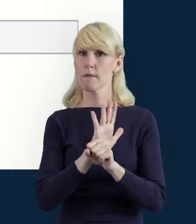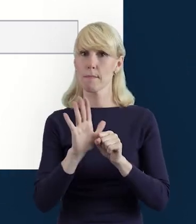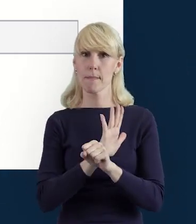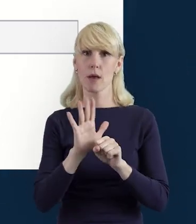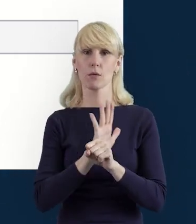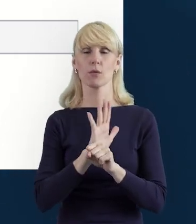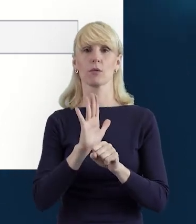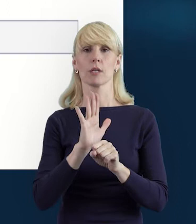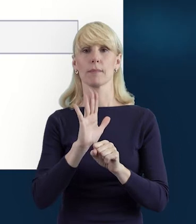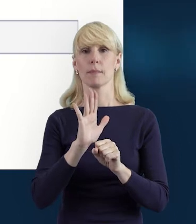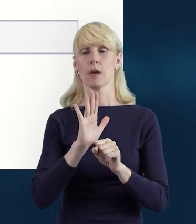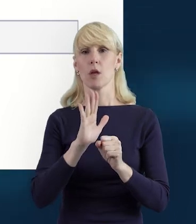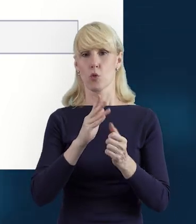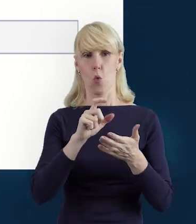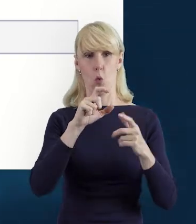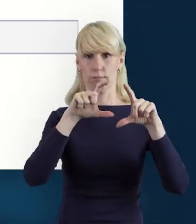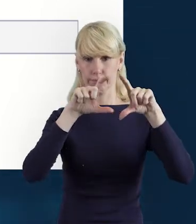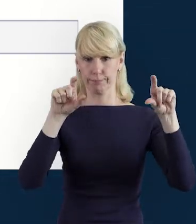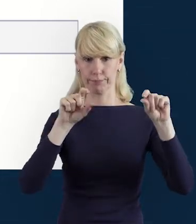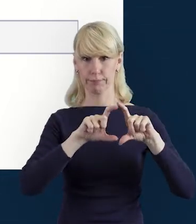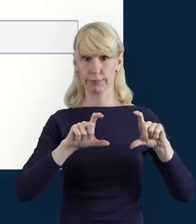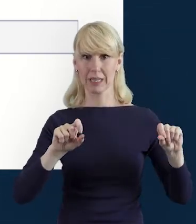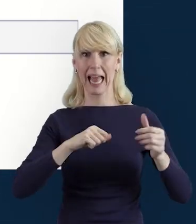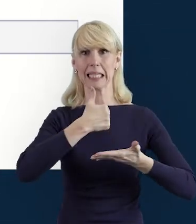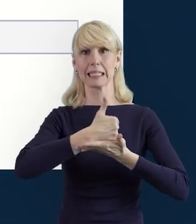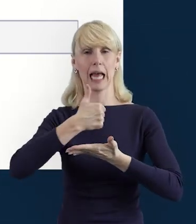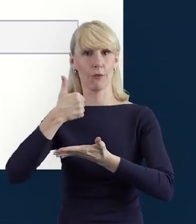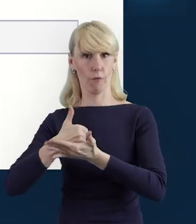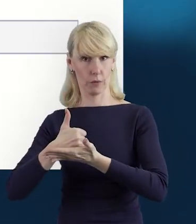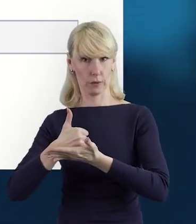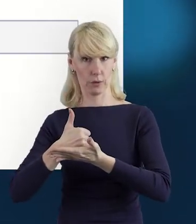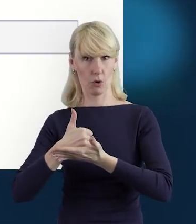związane ze stanowiskiem danej osoby...